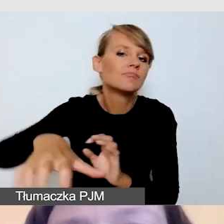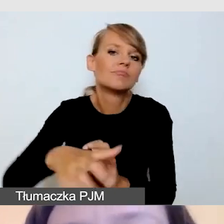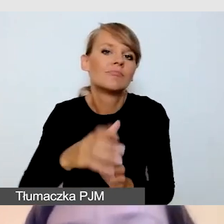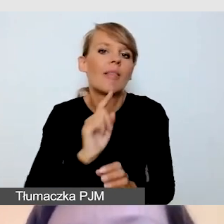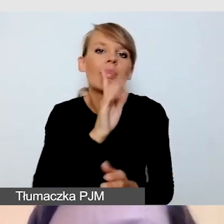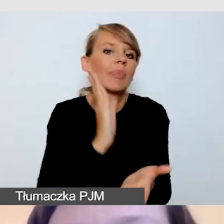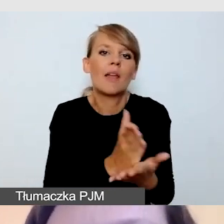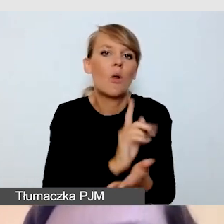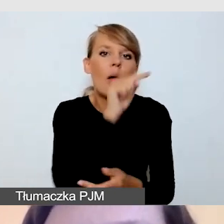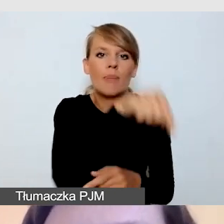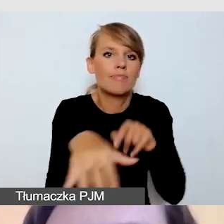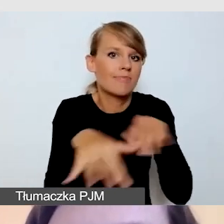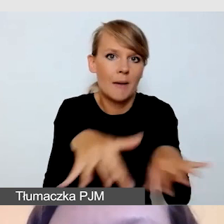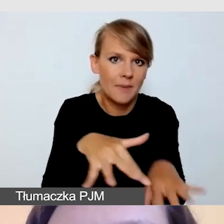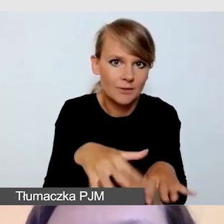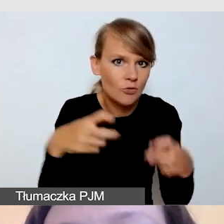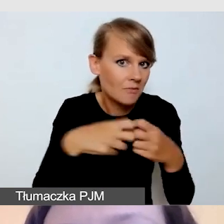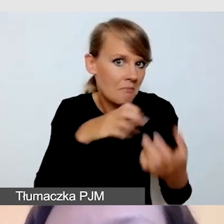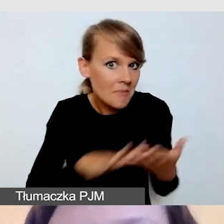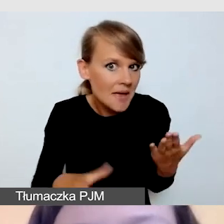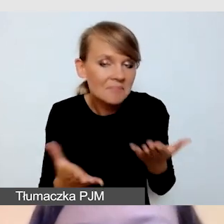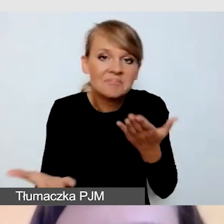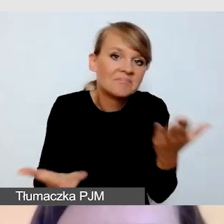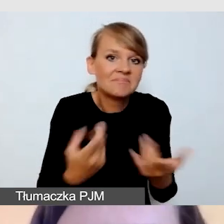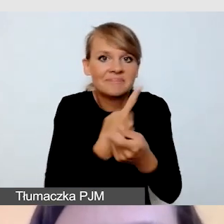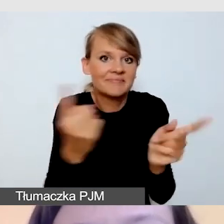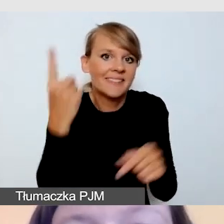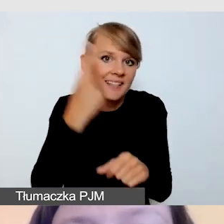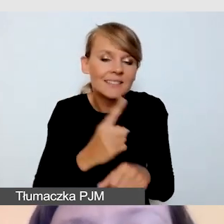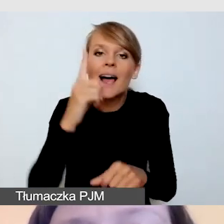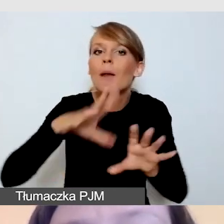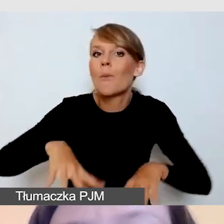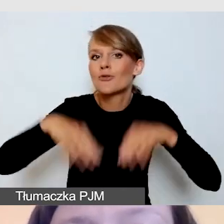Ale już na etapie planowania wydarzenia należy to uwzględnić. Należy to uwzględnić,